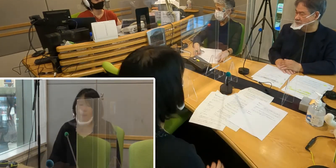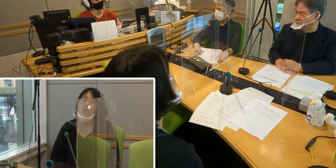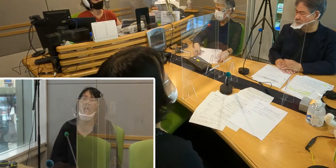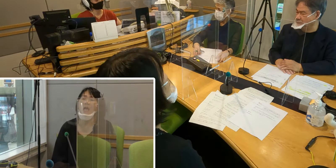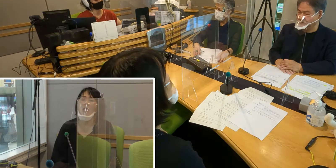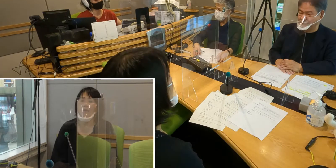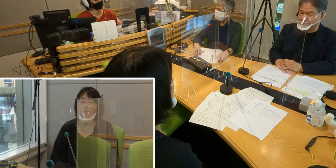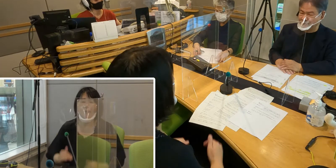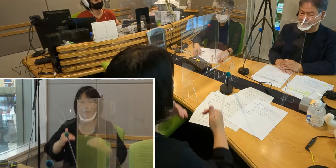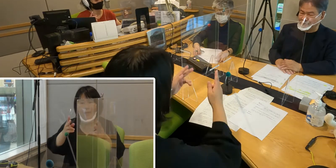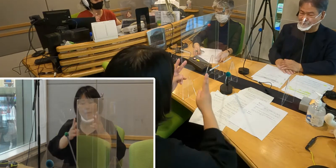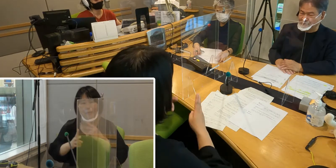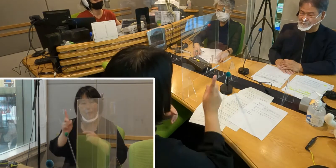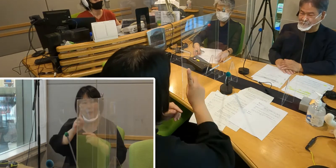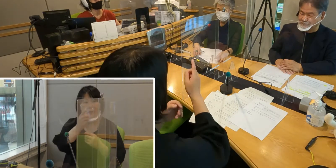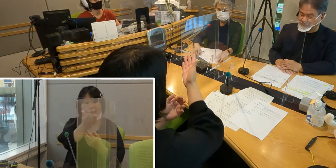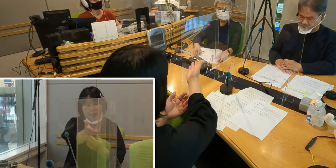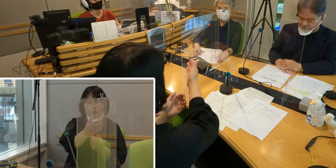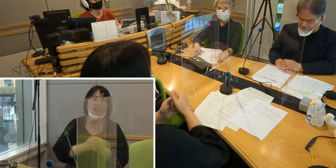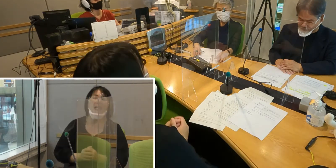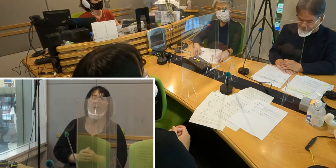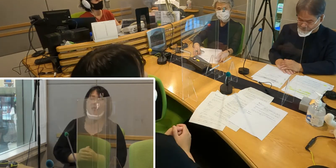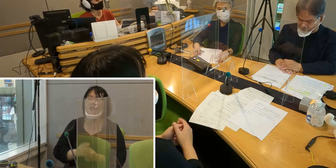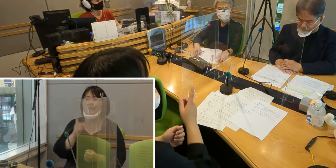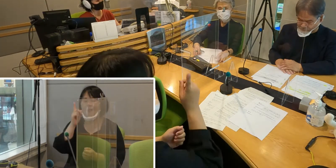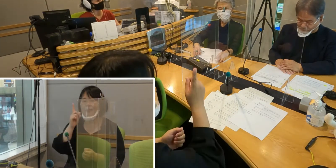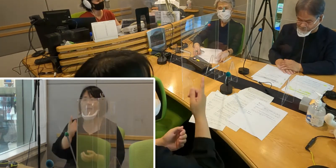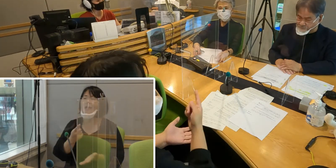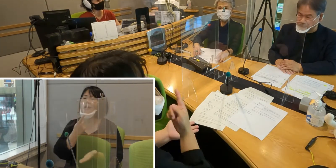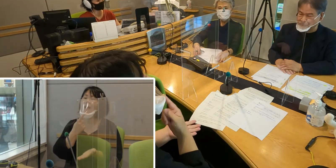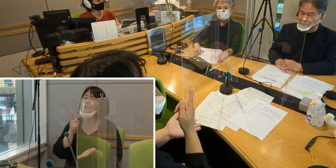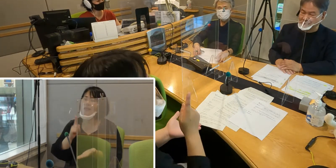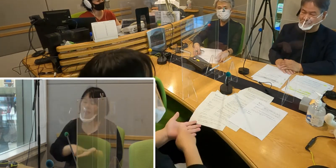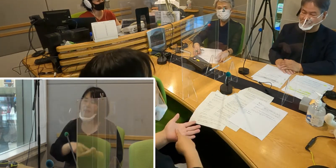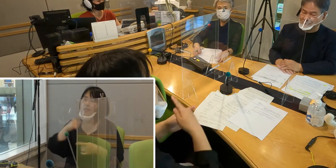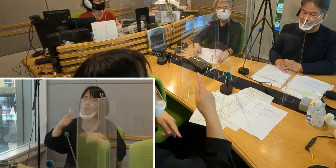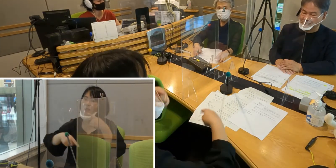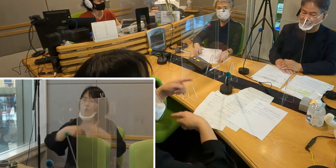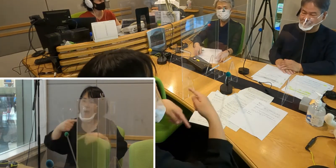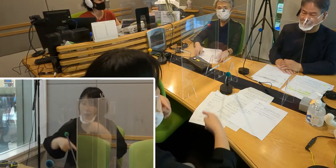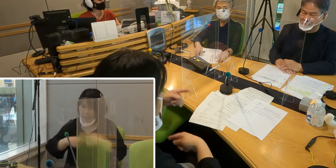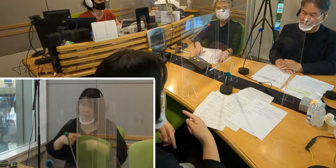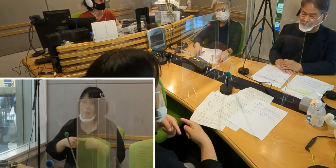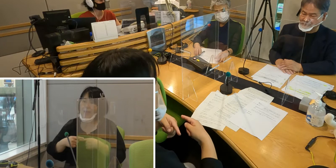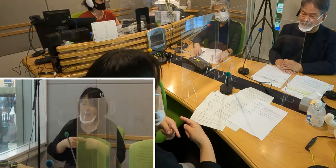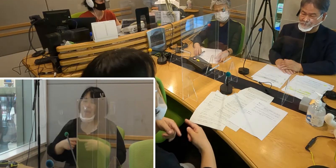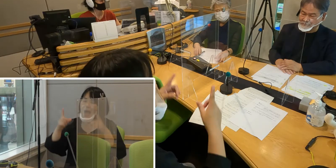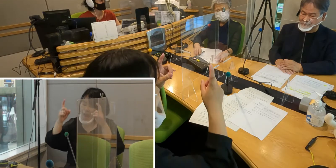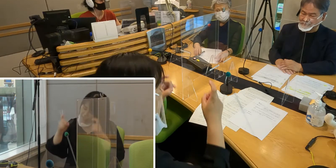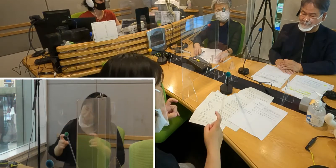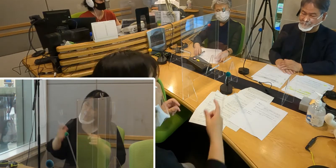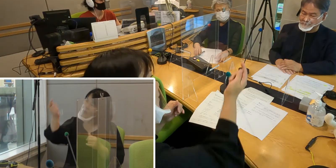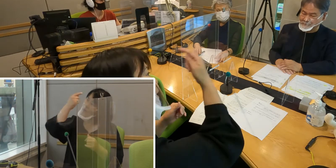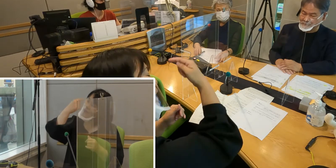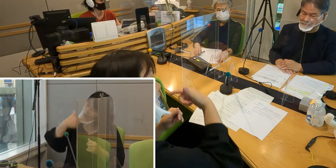（森尾）高橋さんどうでしょうか ひとつ簡単な挨拶の手話など教えて頂けませんか